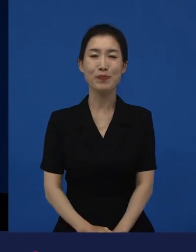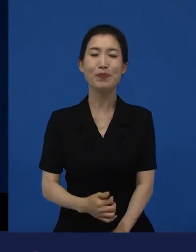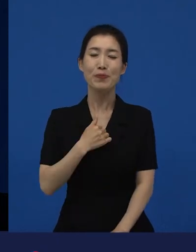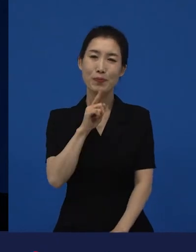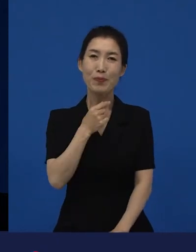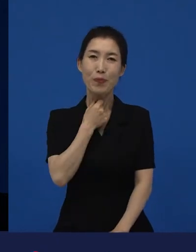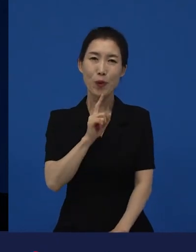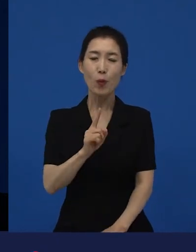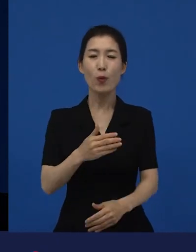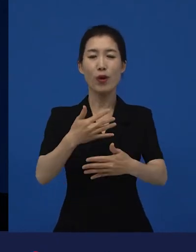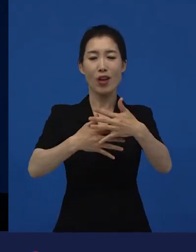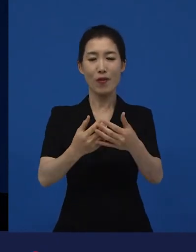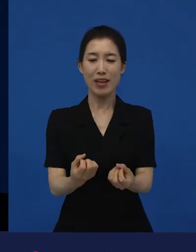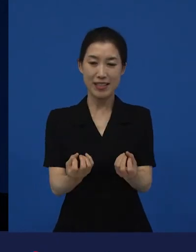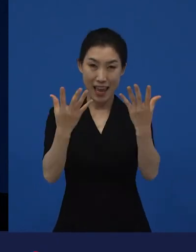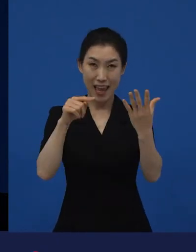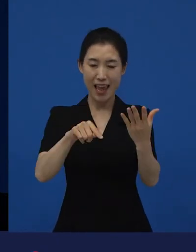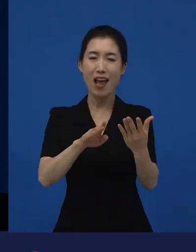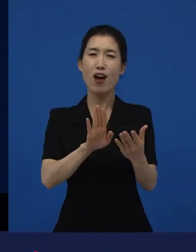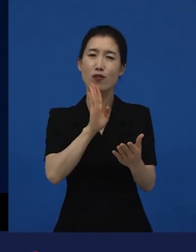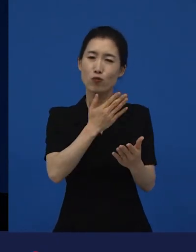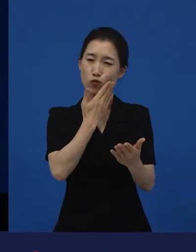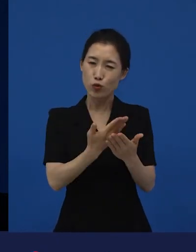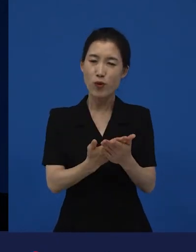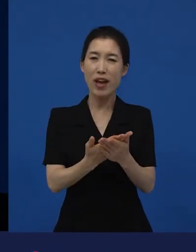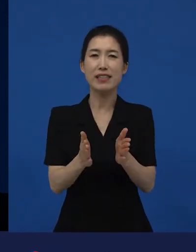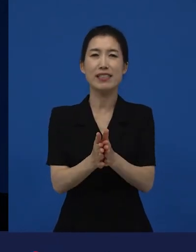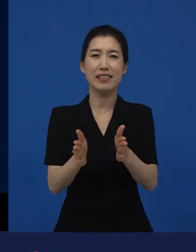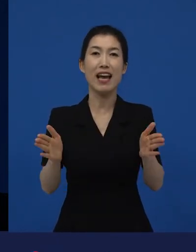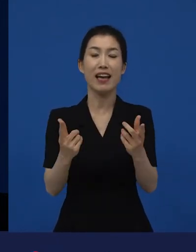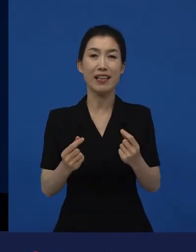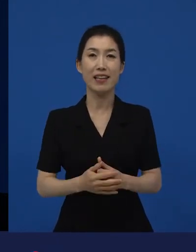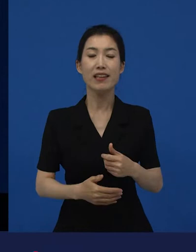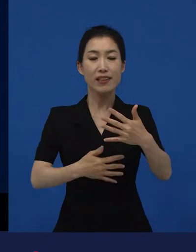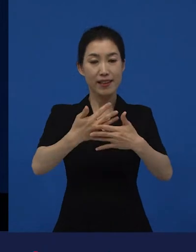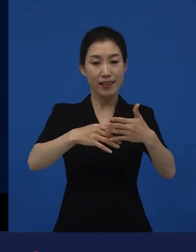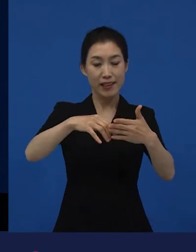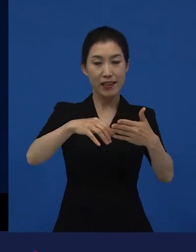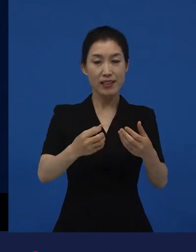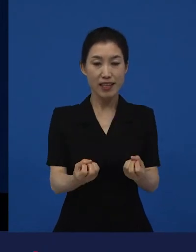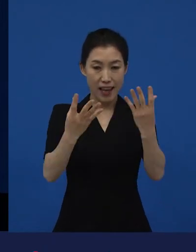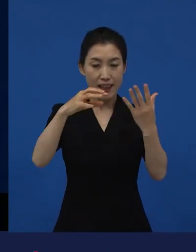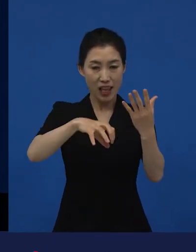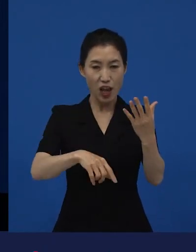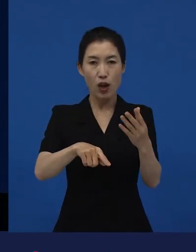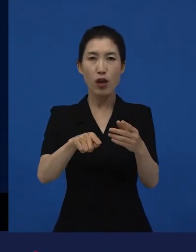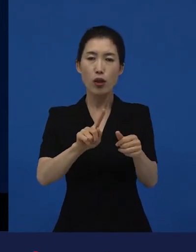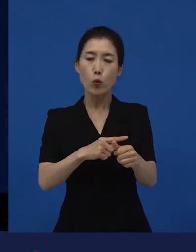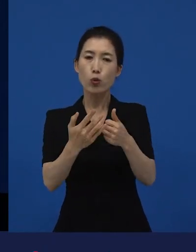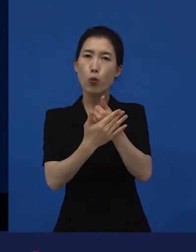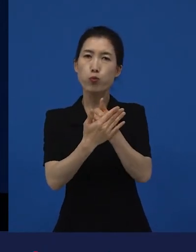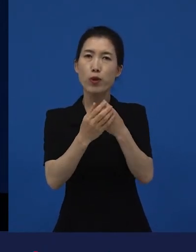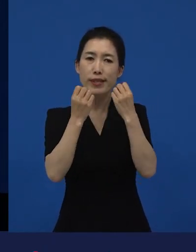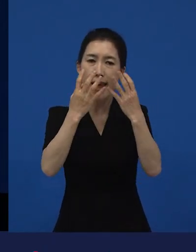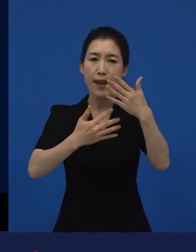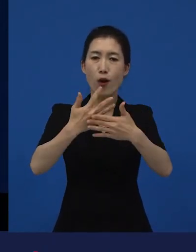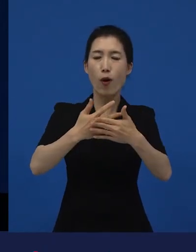영화제가 굉장히 중요한 출구가 되고, 그 영화제에서 또 새로운 영화들이 만들어지기도 합니다.